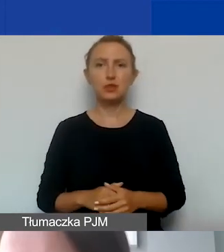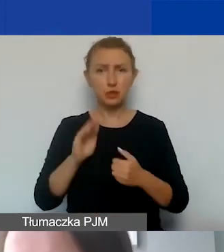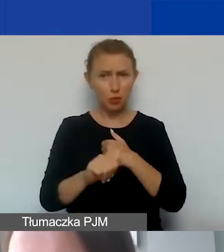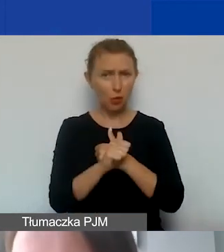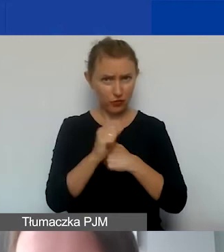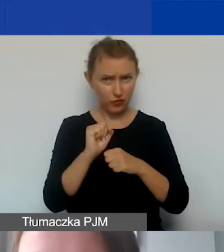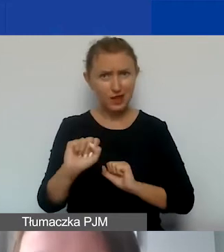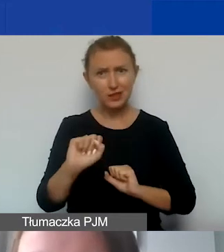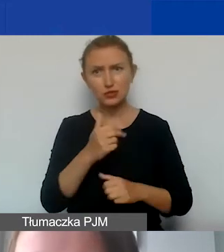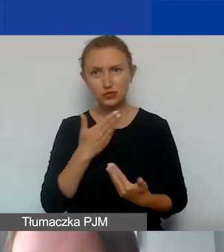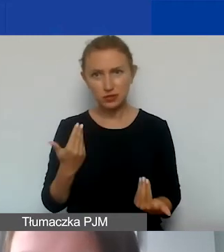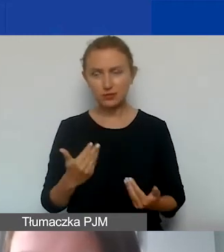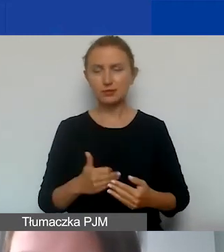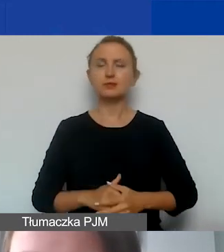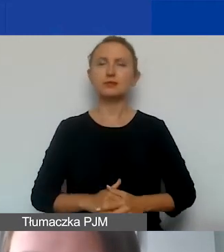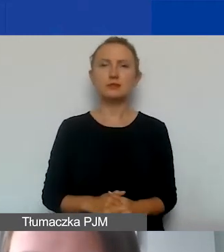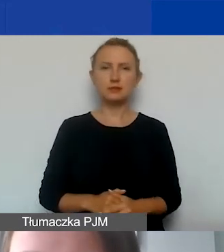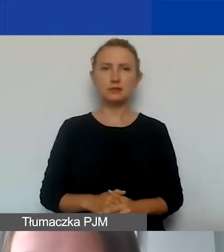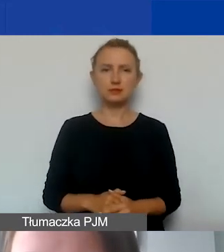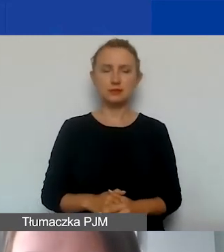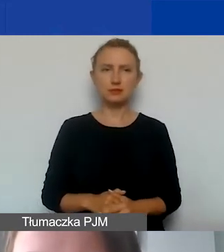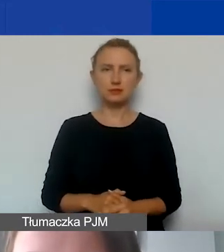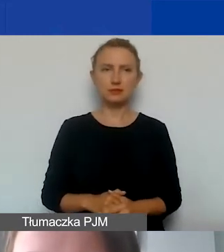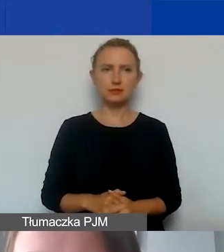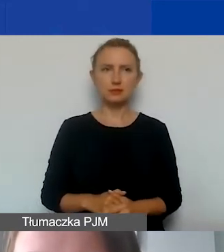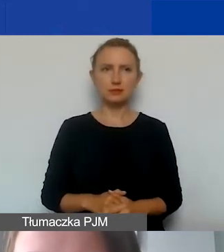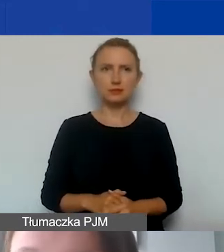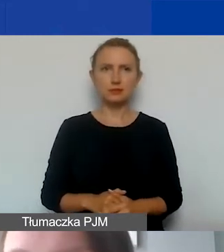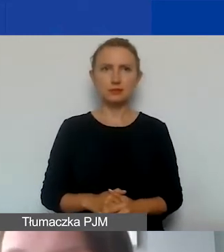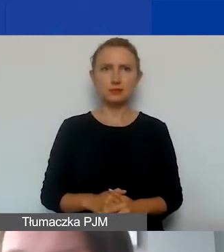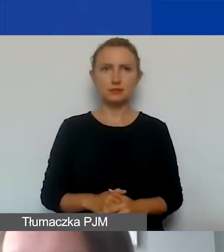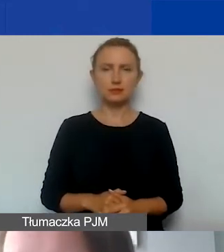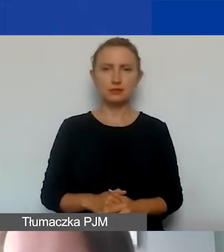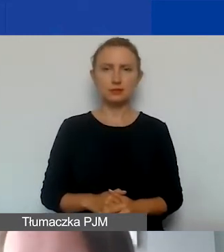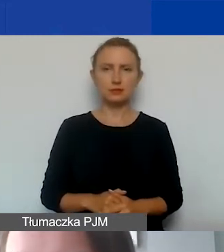czy mają one ten niezbędny charakter